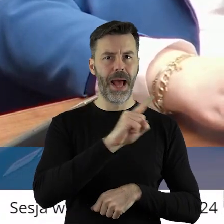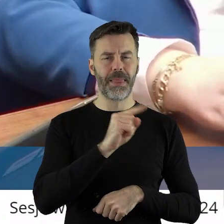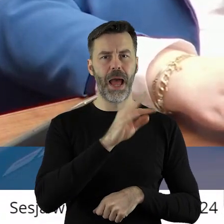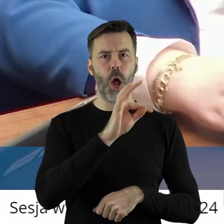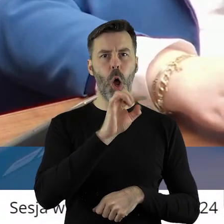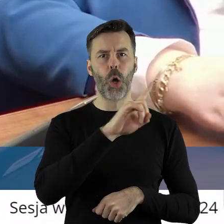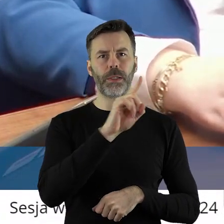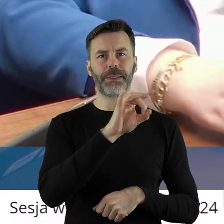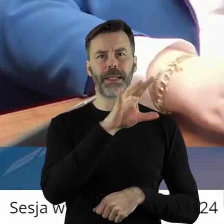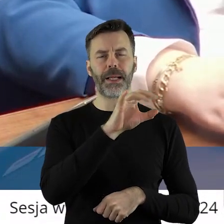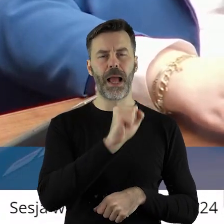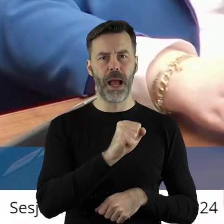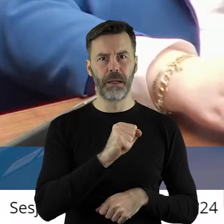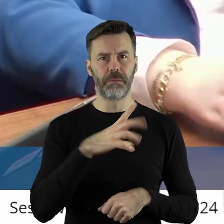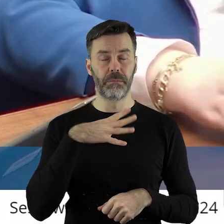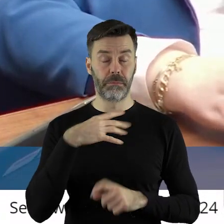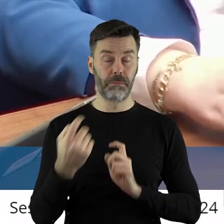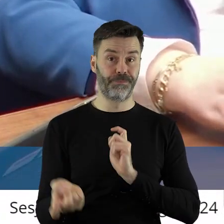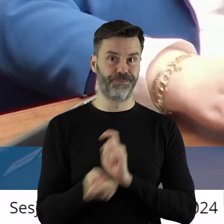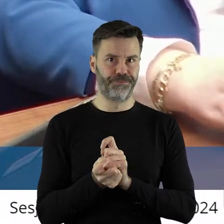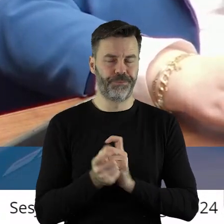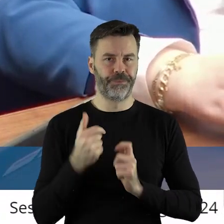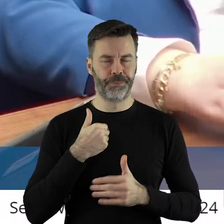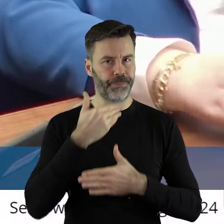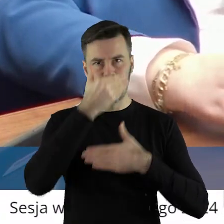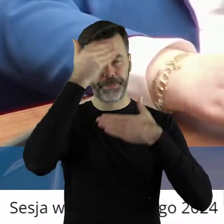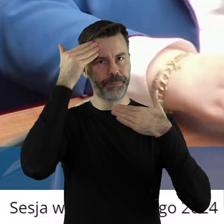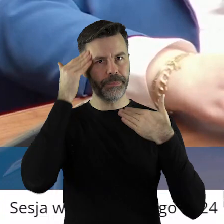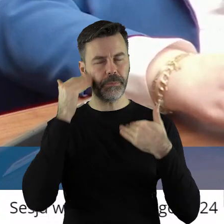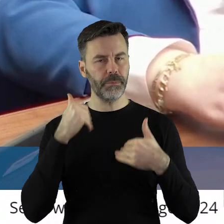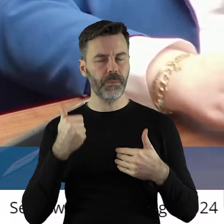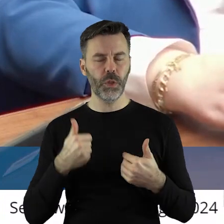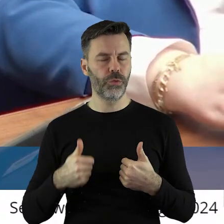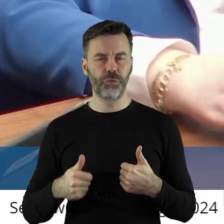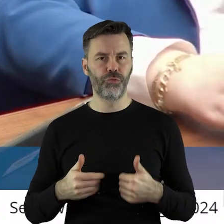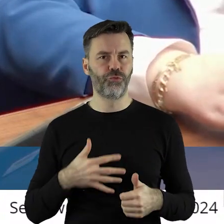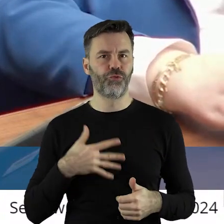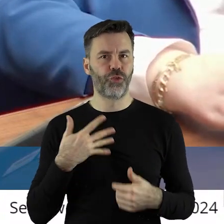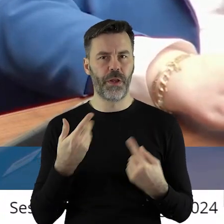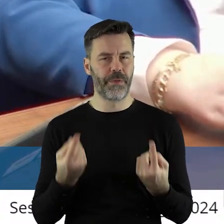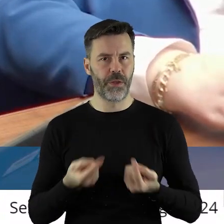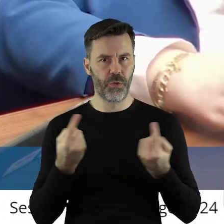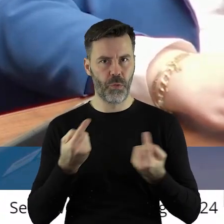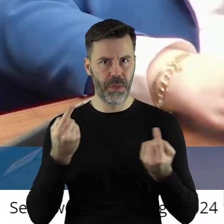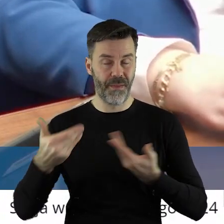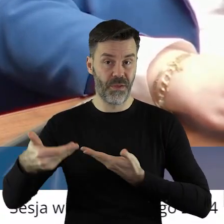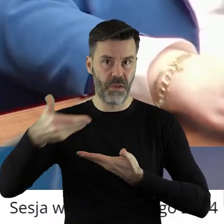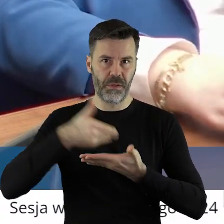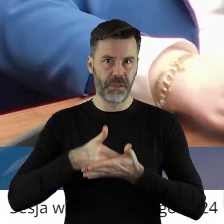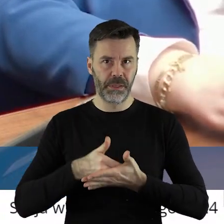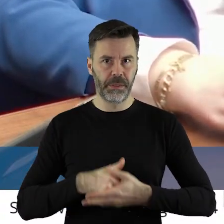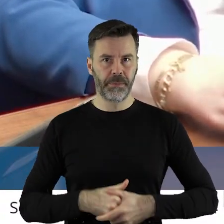Ozgi-Flejszer. Także tym bardziej mnie dziwi taka forma tego wniosku.